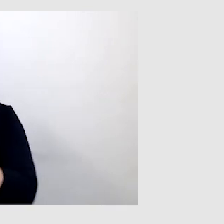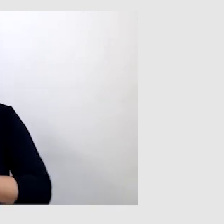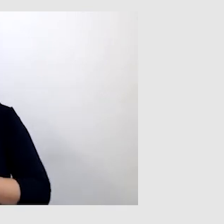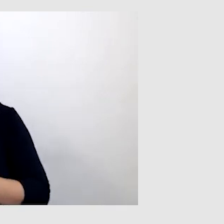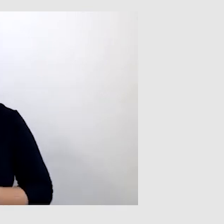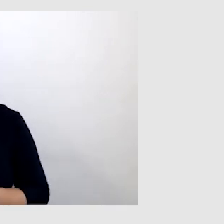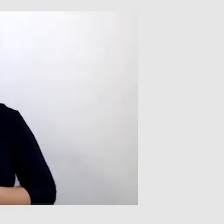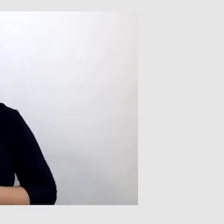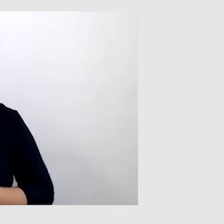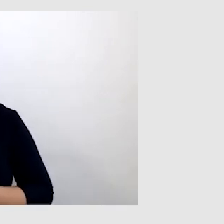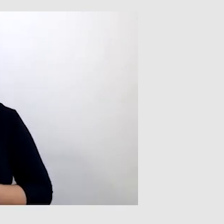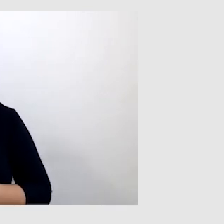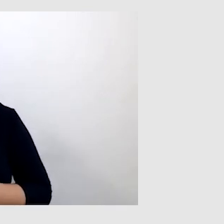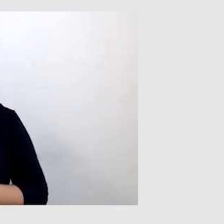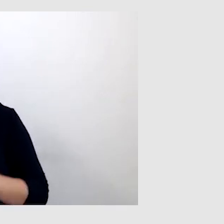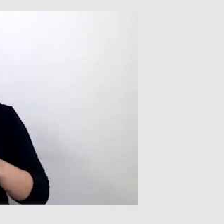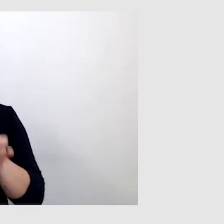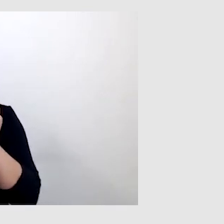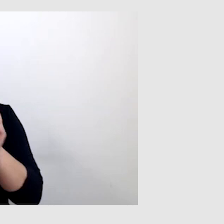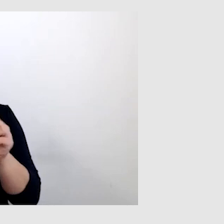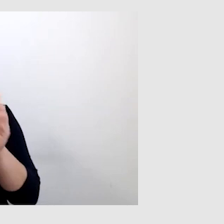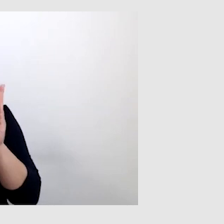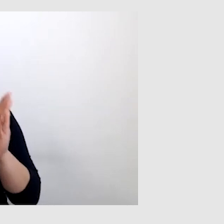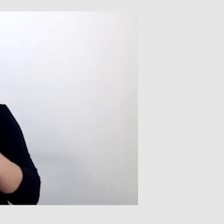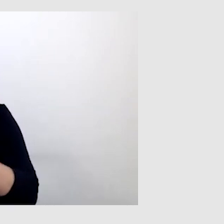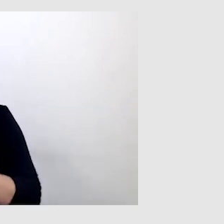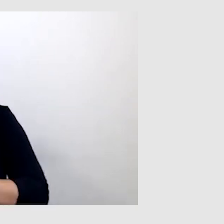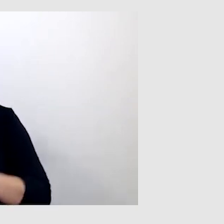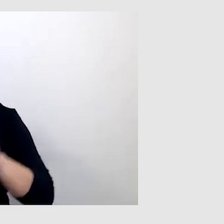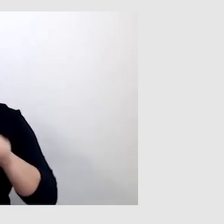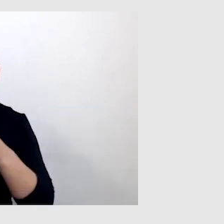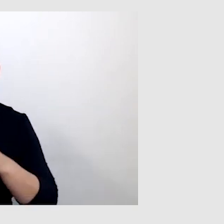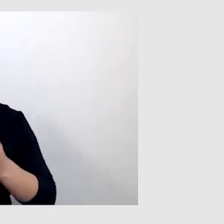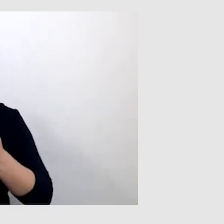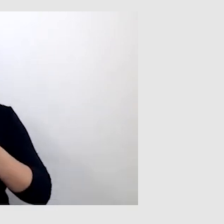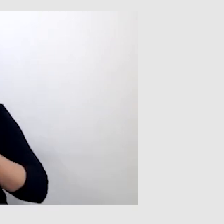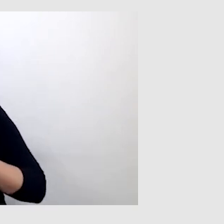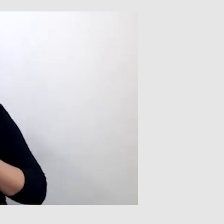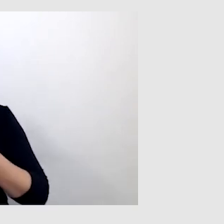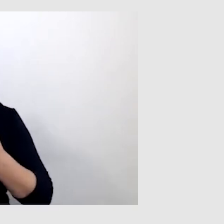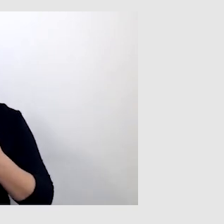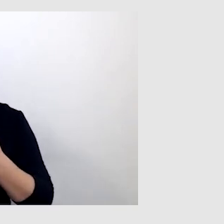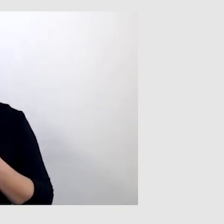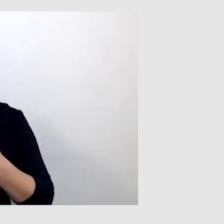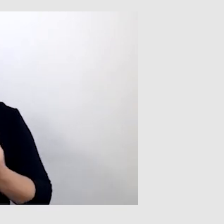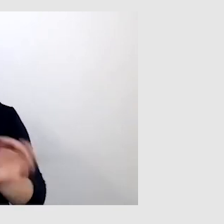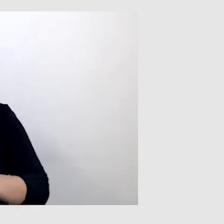Niekoniecznie słowo po słowie, ale znaczenie, sens, przekaz wiedzy, informacji był dla mnie bardzo ważny.